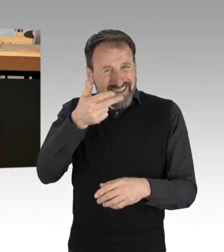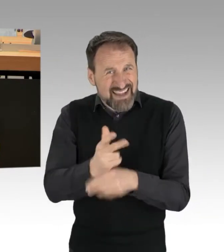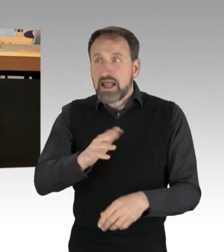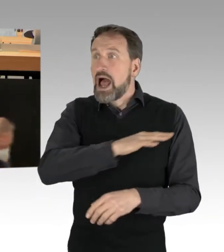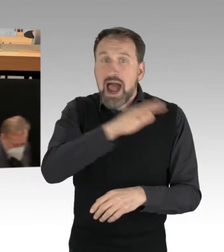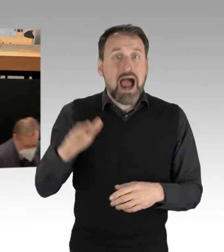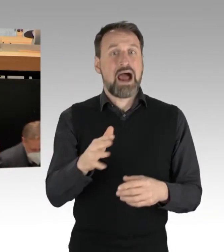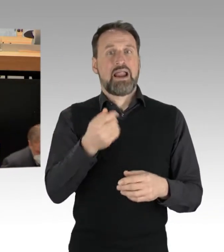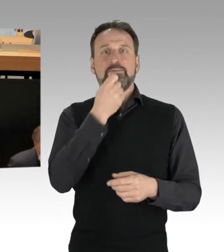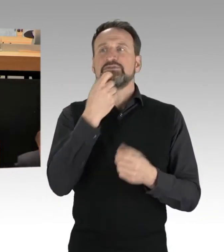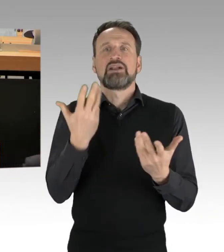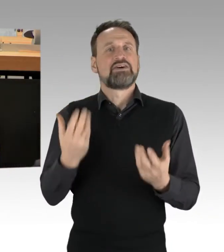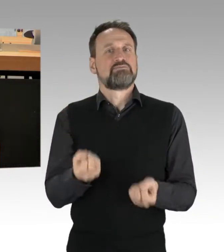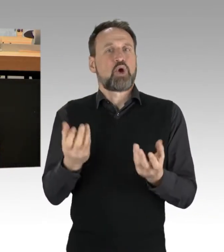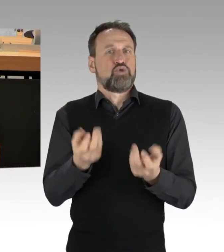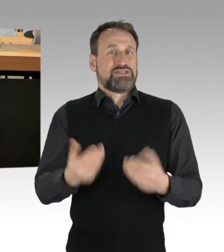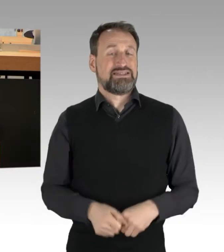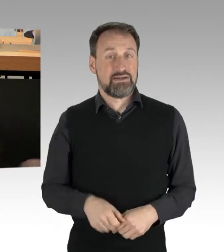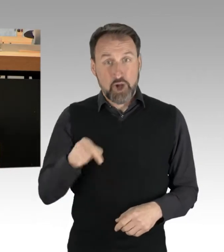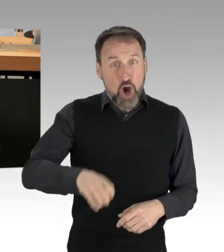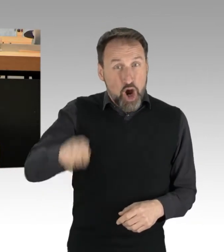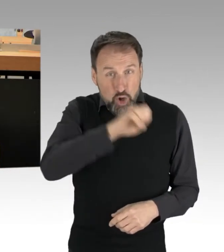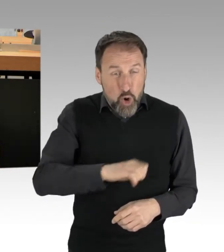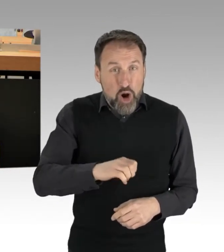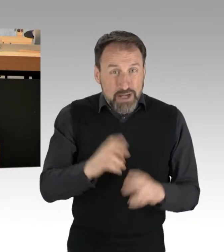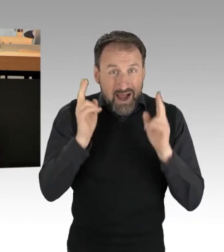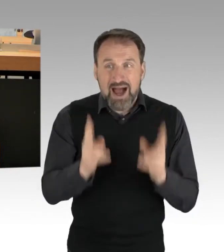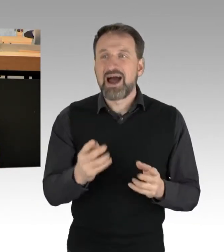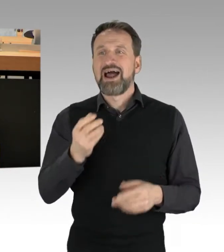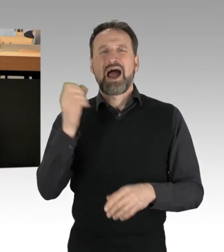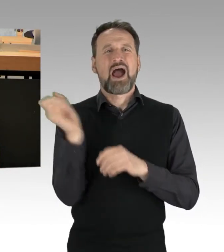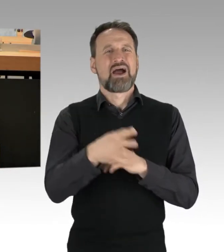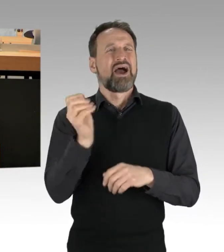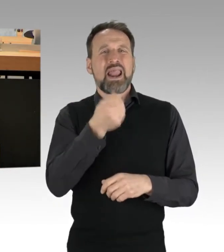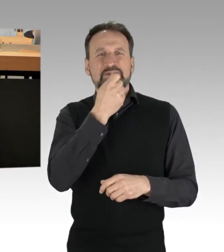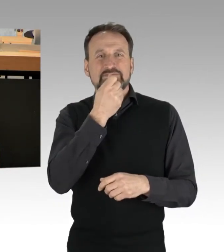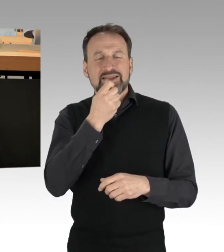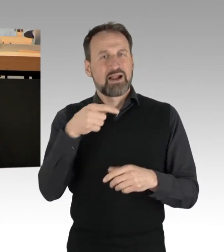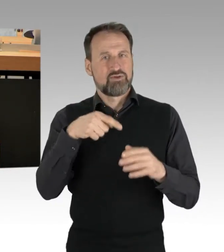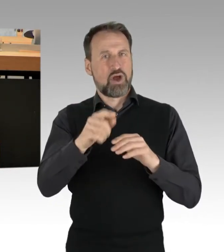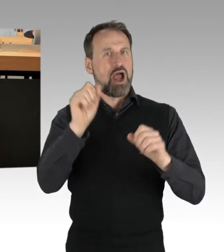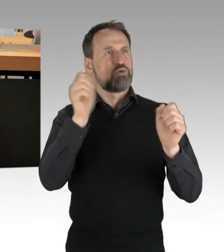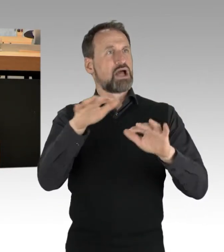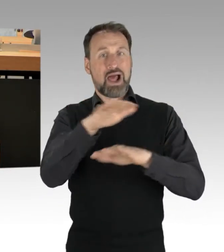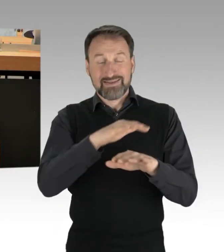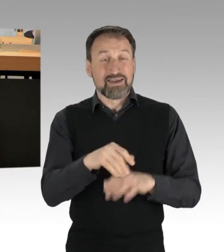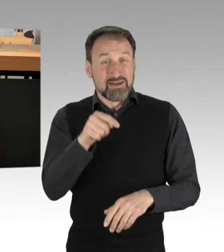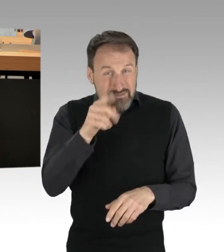die gleiche Menge klimaschädlicher Gase wie die ganze Niederlande. Allein in Deutschland werden von den privaten Haushalten